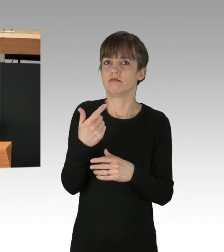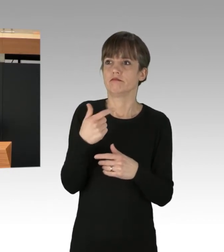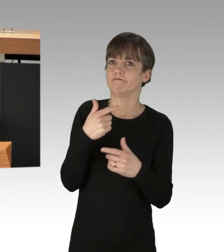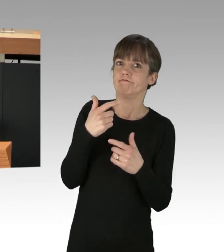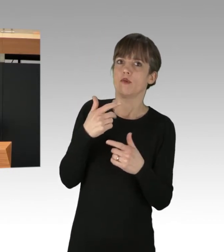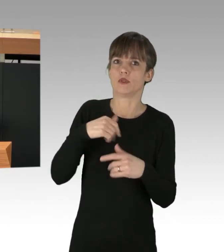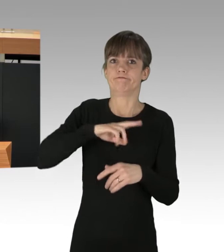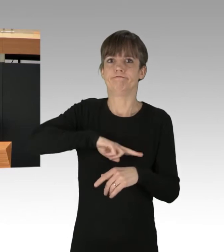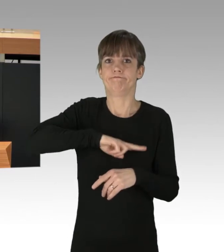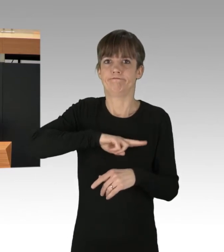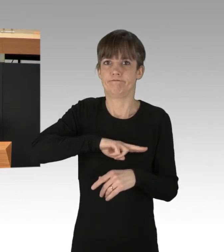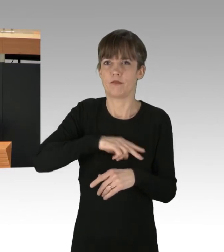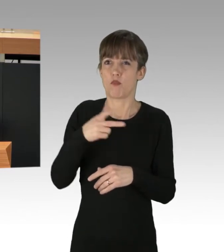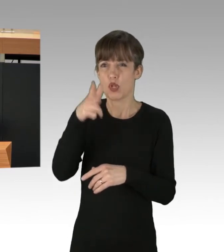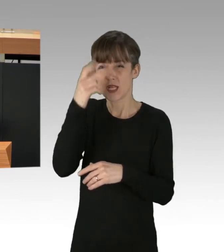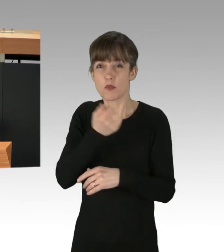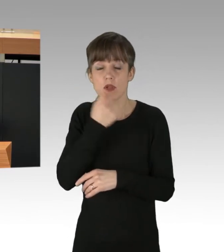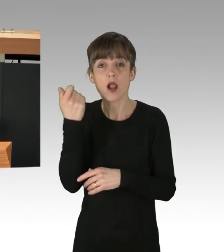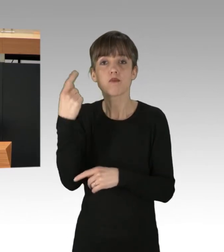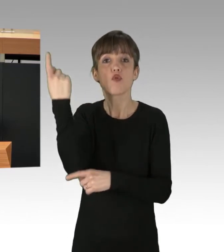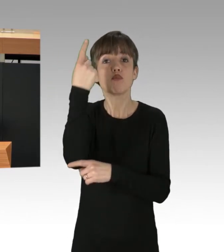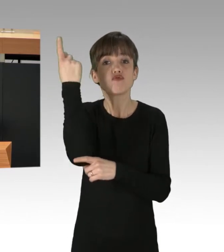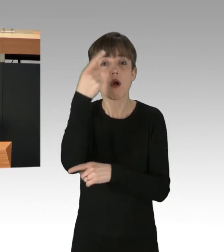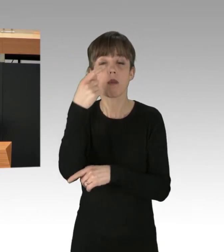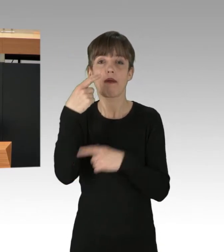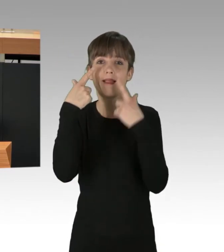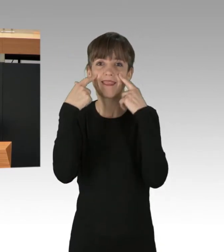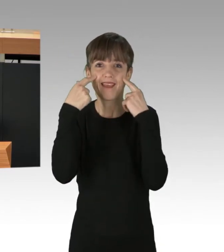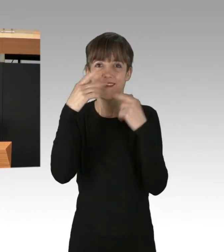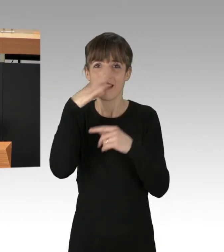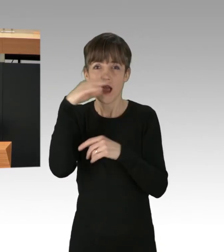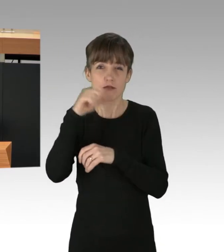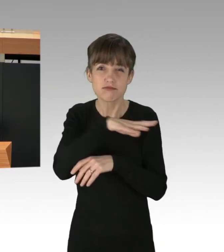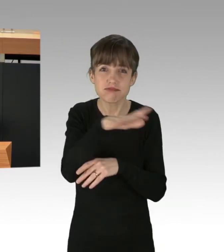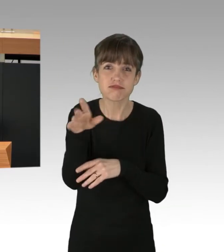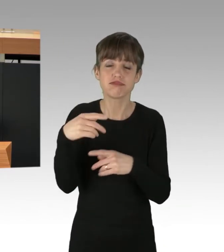Tränengas aus Hubschraubern, Stacheldrahtzaun und hoch gepeitschte Polizeihunde